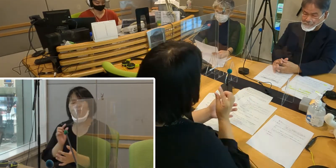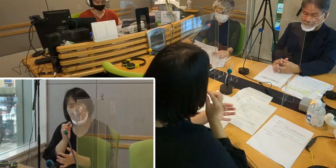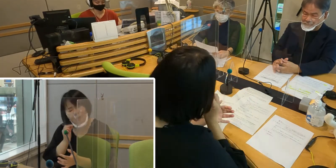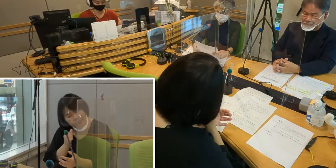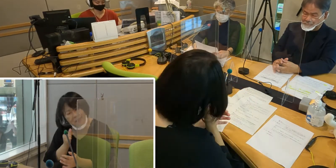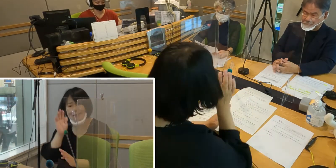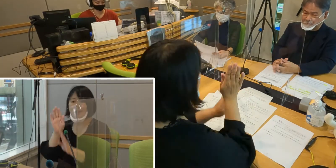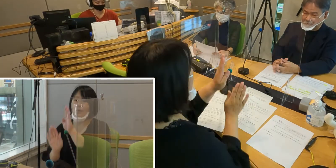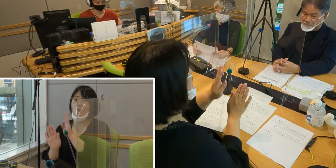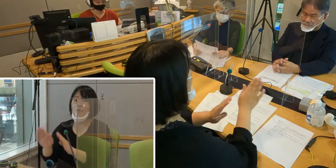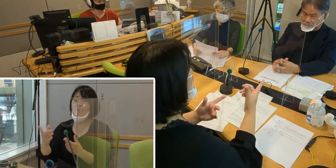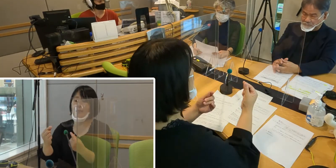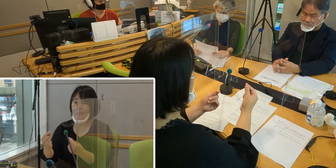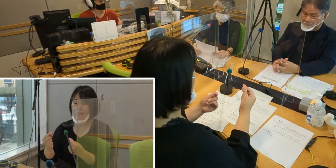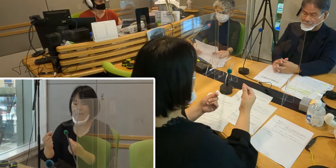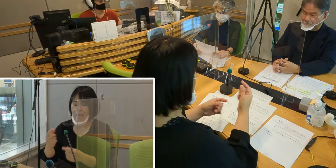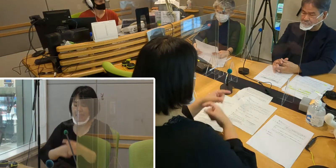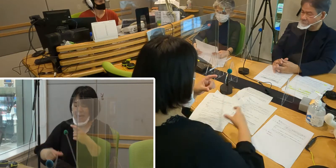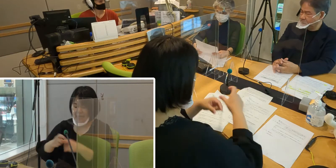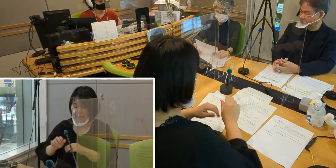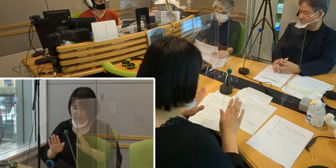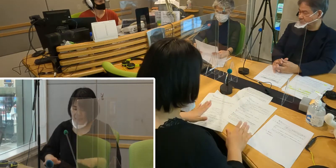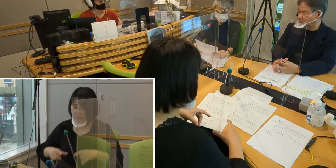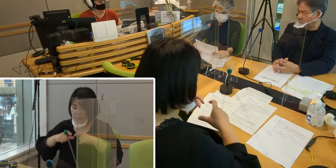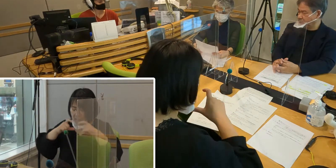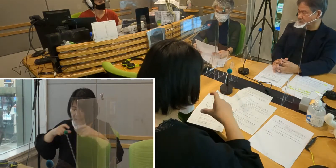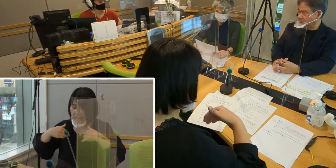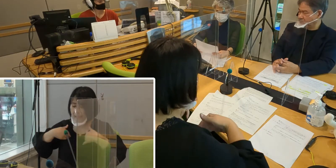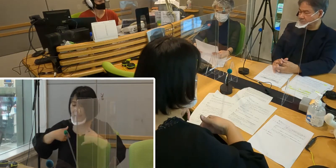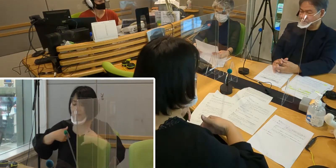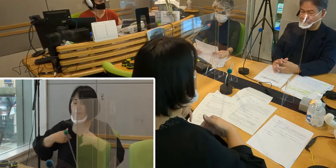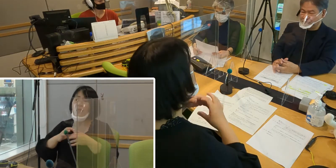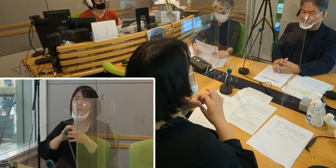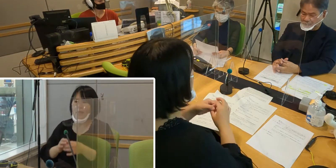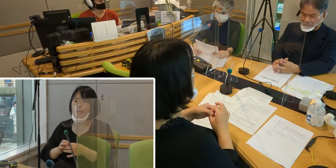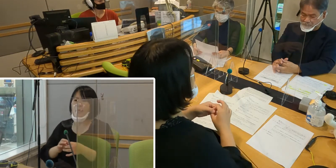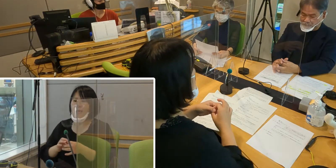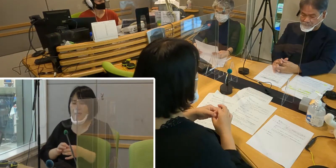さらにマスクが必要ですから、 人の表情が見えなくて